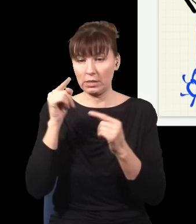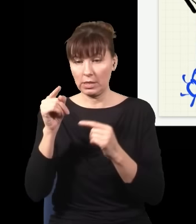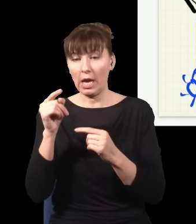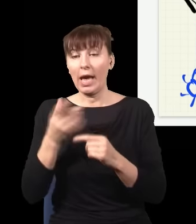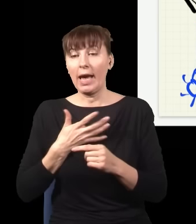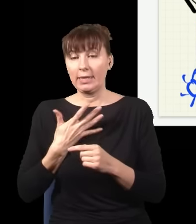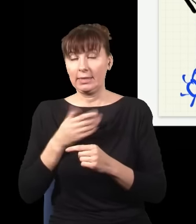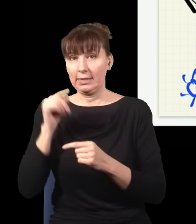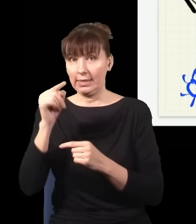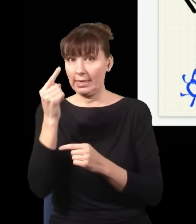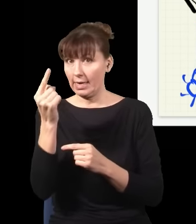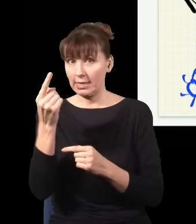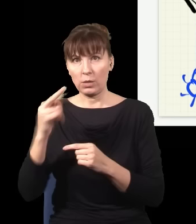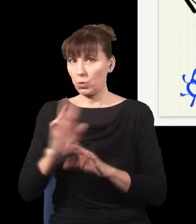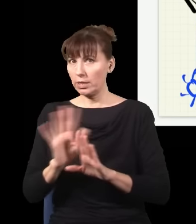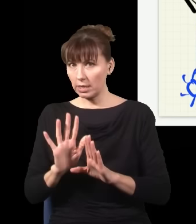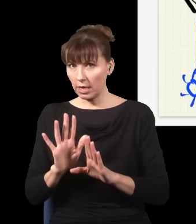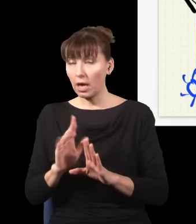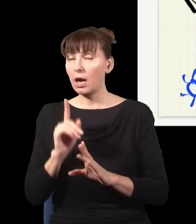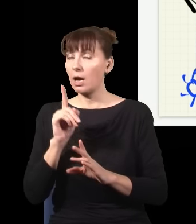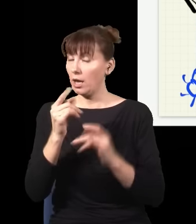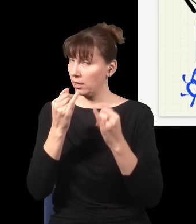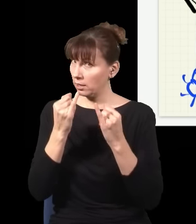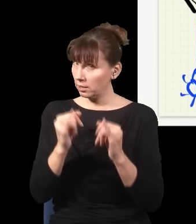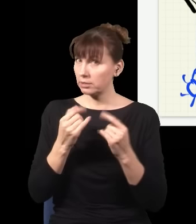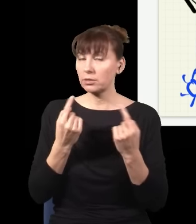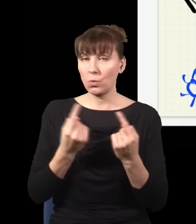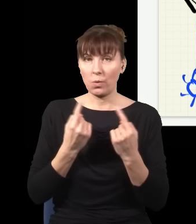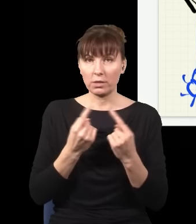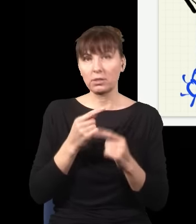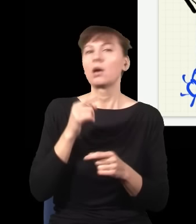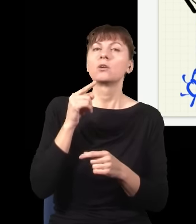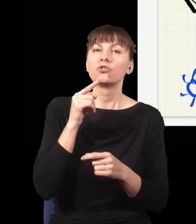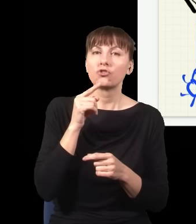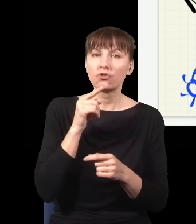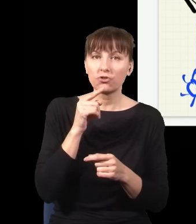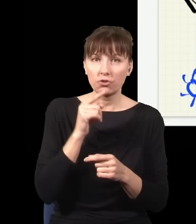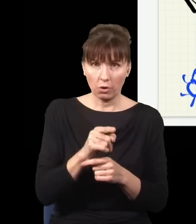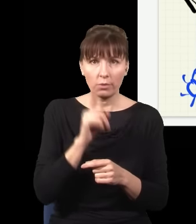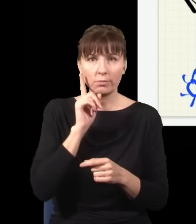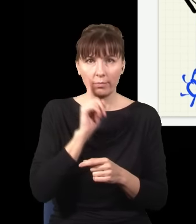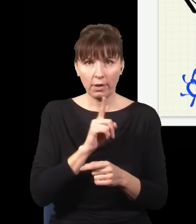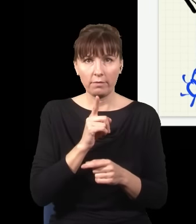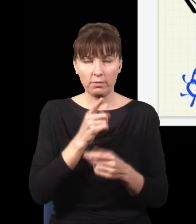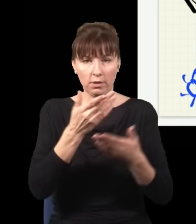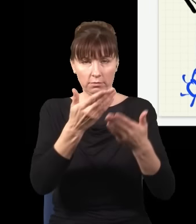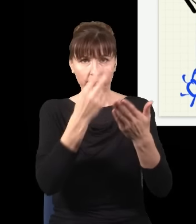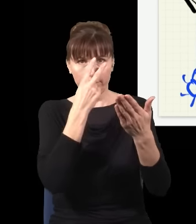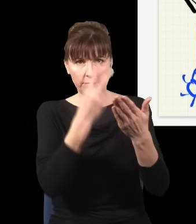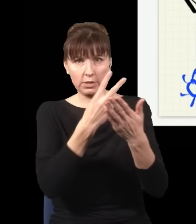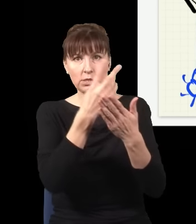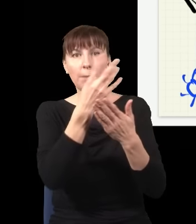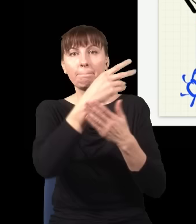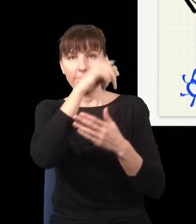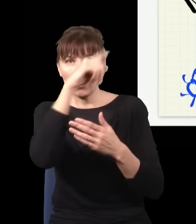aa, to inna sytuacja, to wtedy rzeczywiście jest tak, że dostaję prążki interferencyjne, to mam wtedy